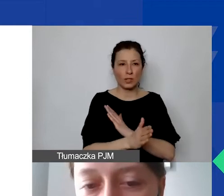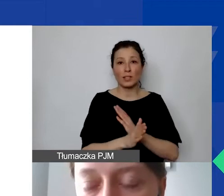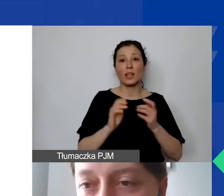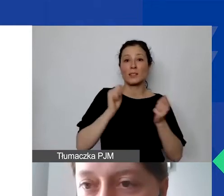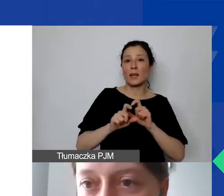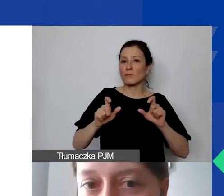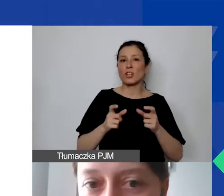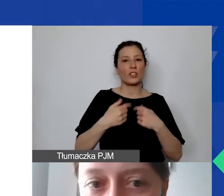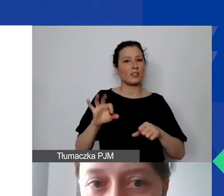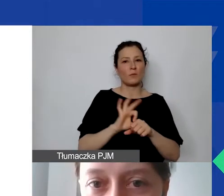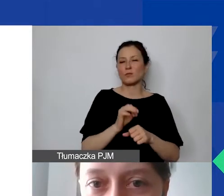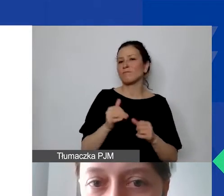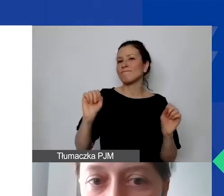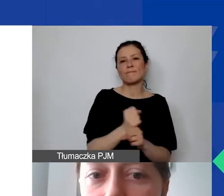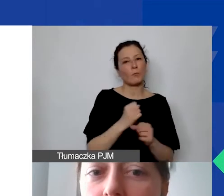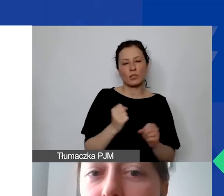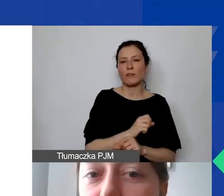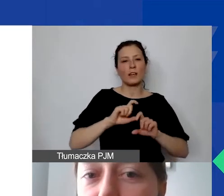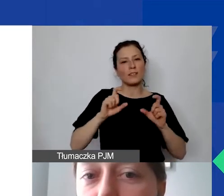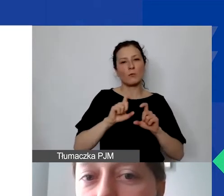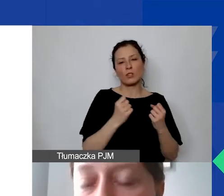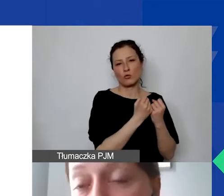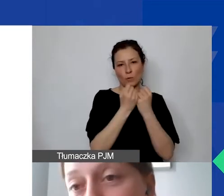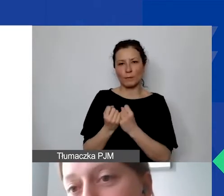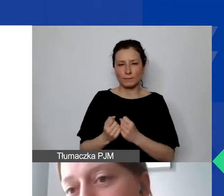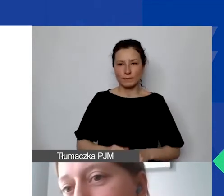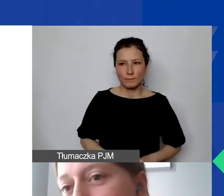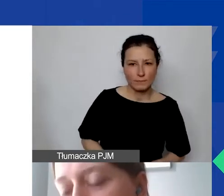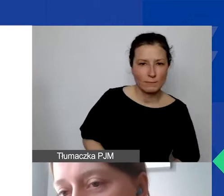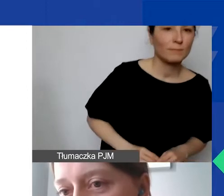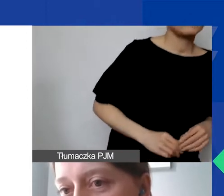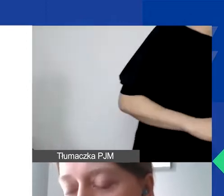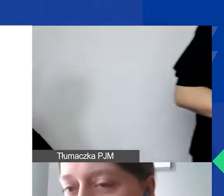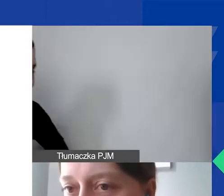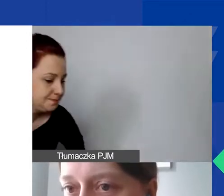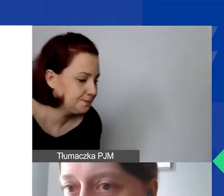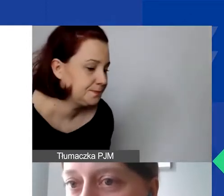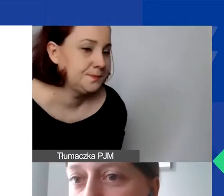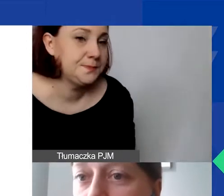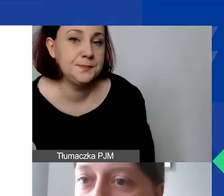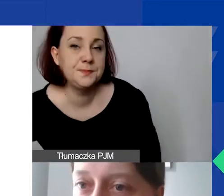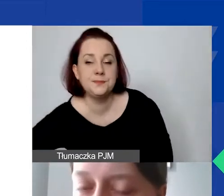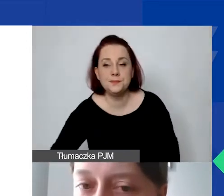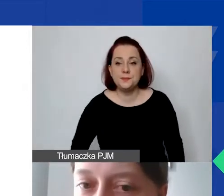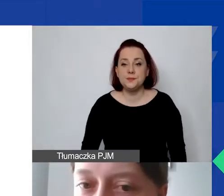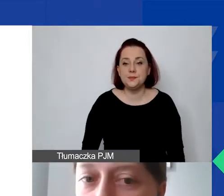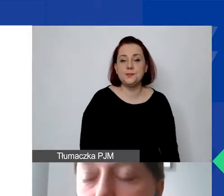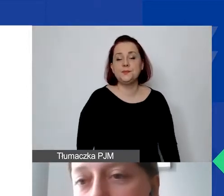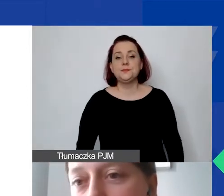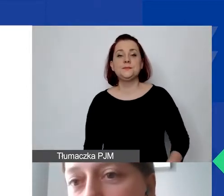Ona będzie obowiązywała nas przez cały czas. W związku z tym, jeżeli państwo podchodzą do tego tematu i chcą wykazać koszty pośrednie,